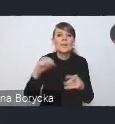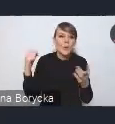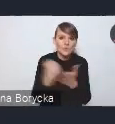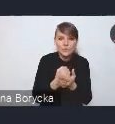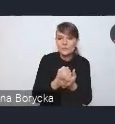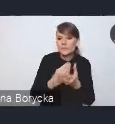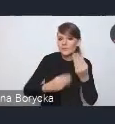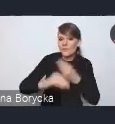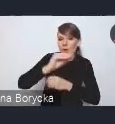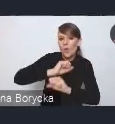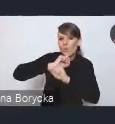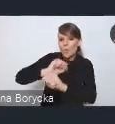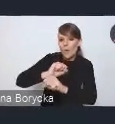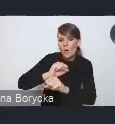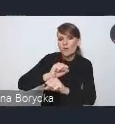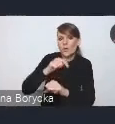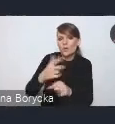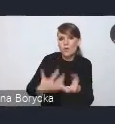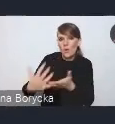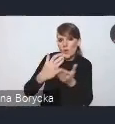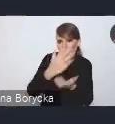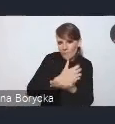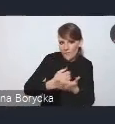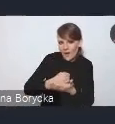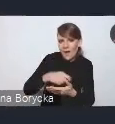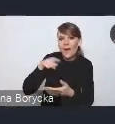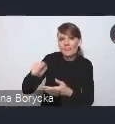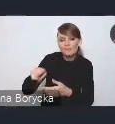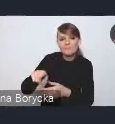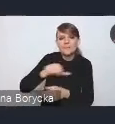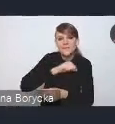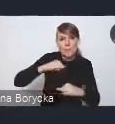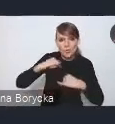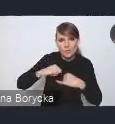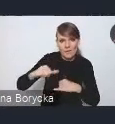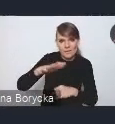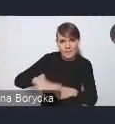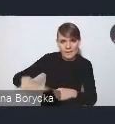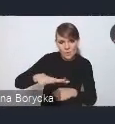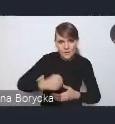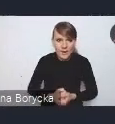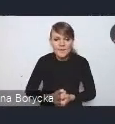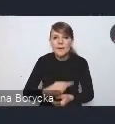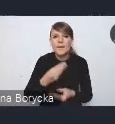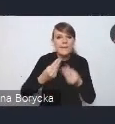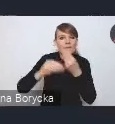jednostek samorządu terytorialnego. Większa przewidywalność dochodowa i wydatkowa w samorządach